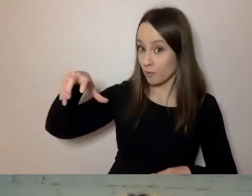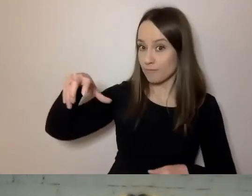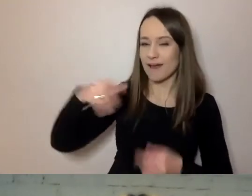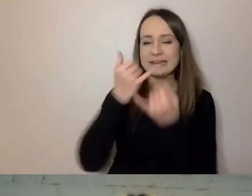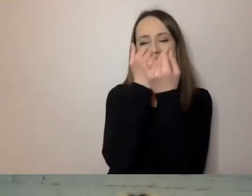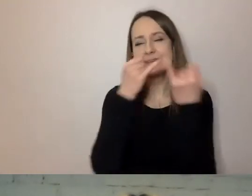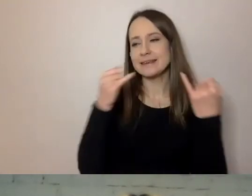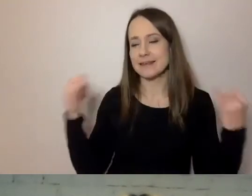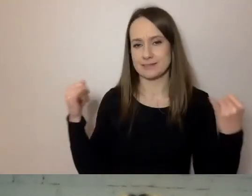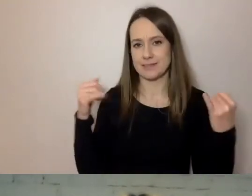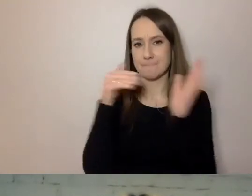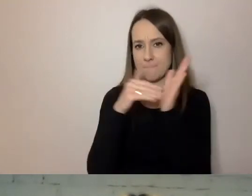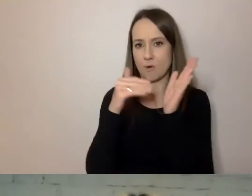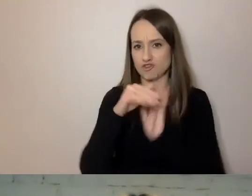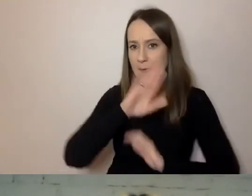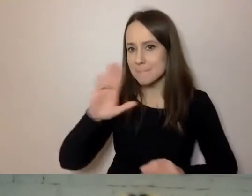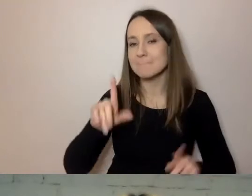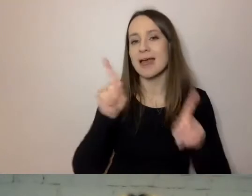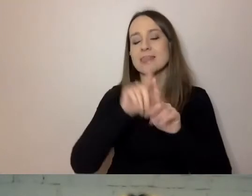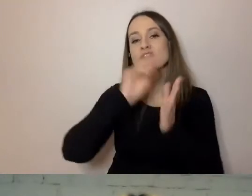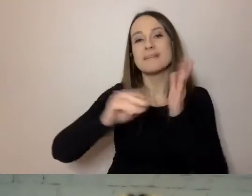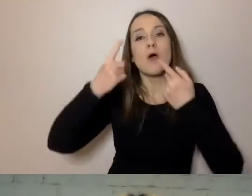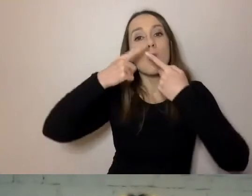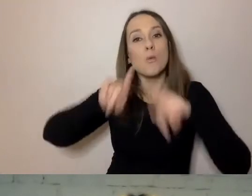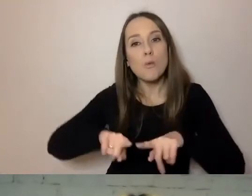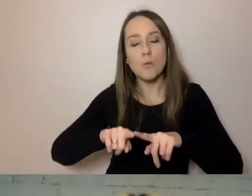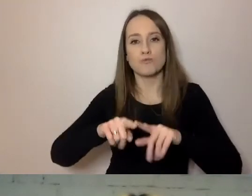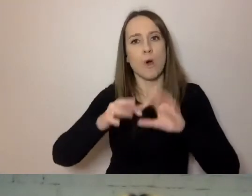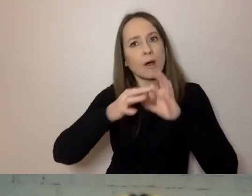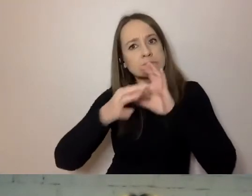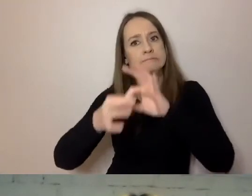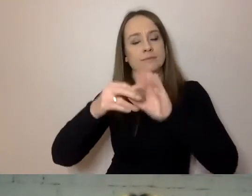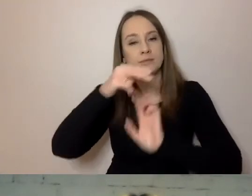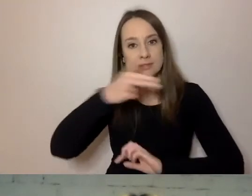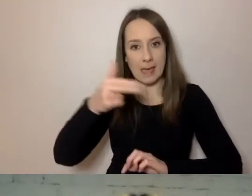Pisać krótko i na temat. Natomiast nie zawsze wystarcza.